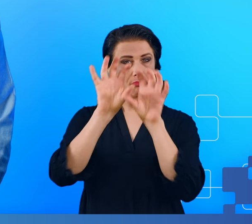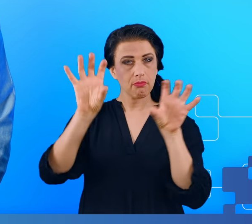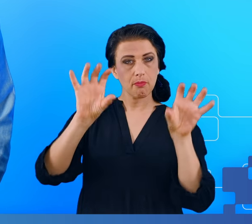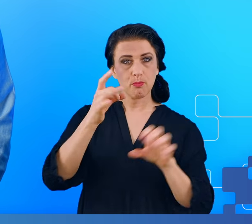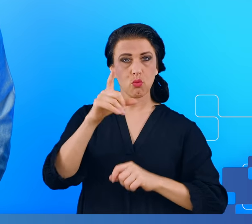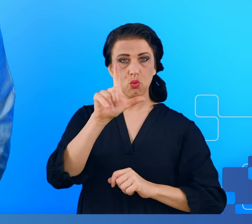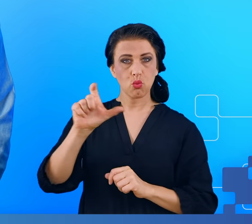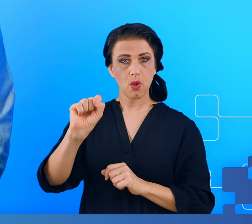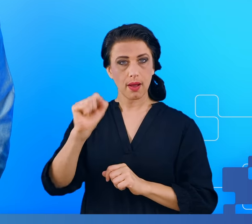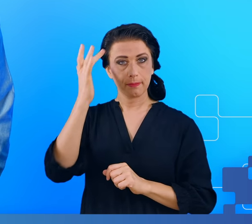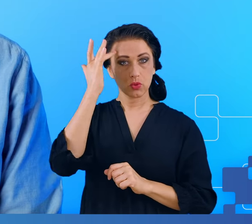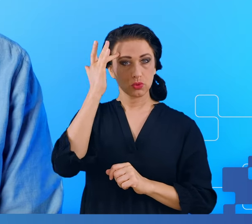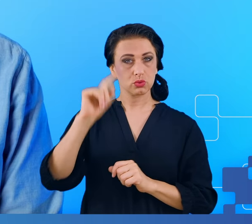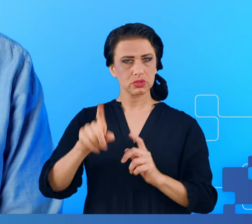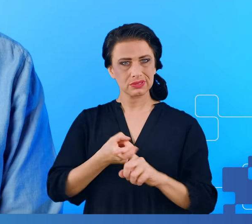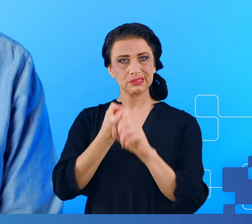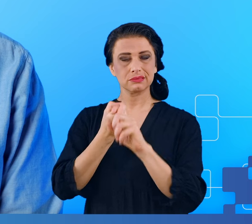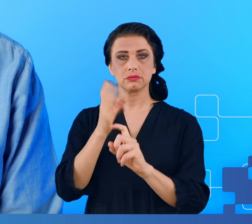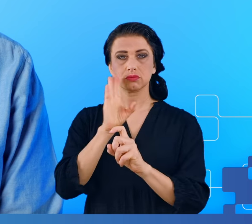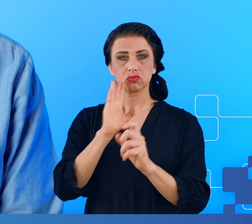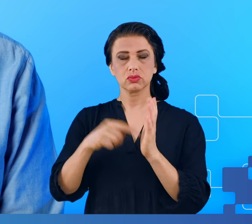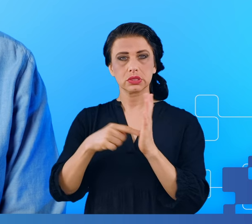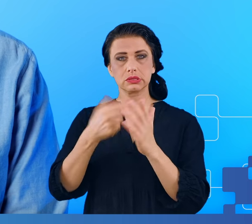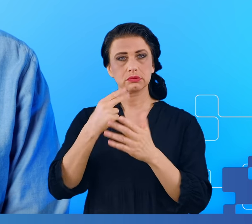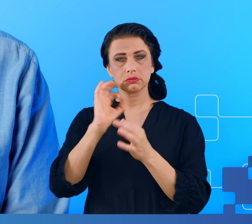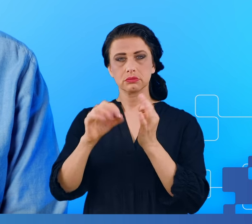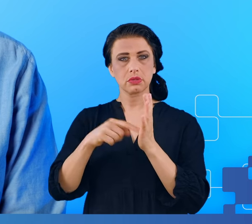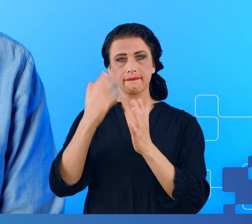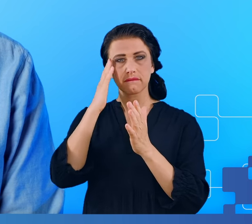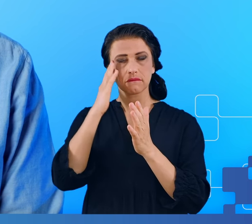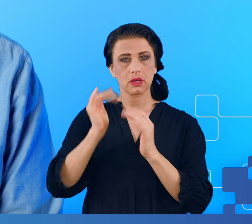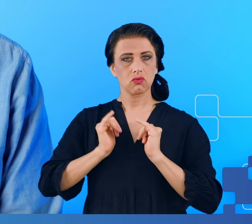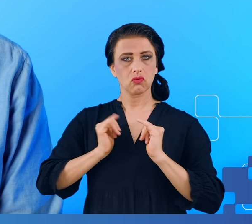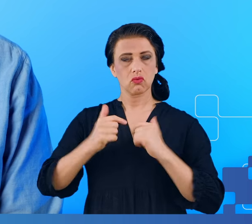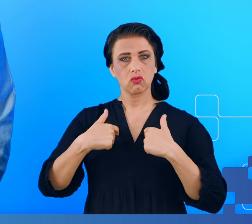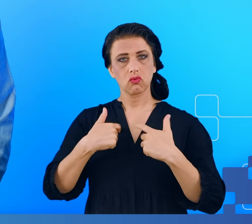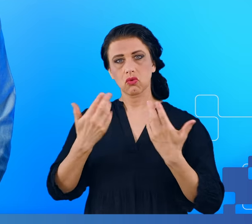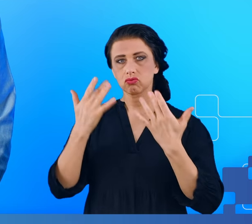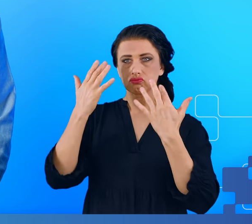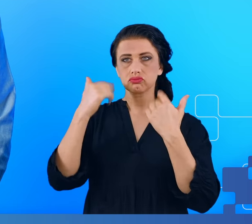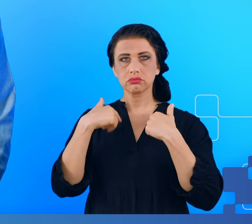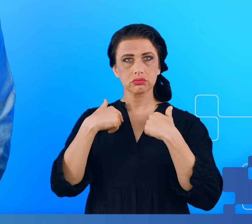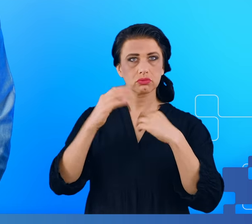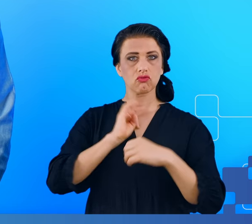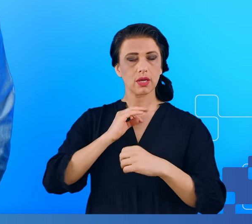zawieszenia, w którym nie do końca wiedzieli, nie do końca komfortowo czuli się ze swoim własnym umysłem.